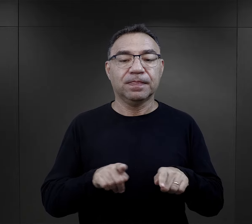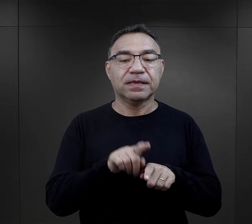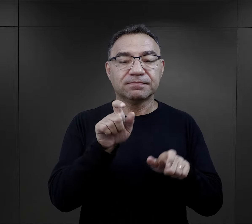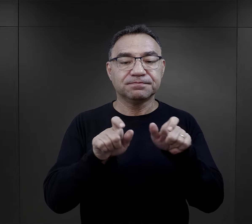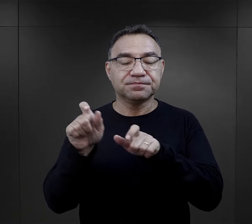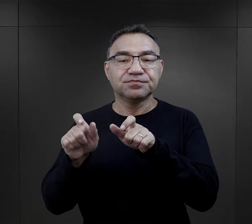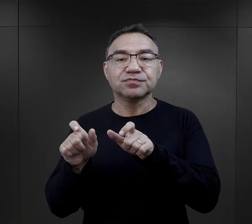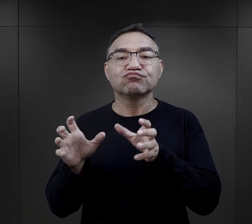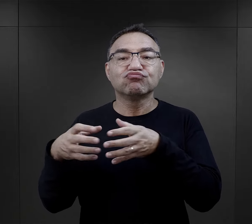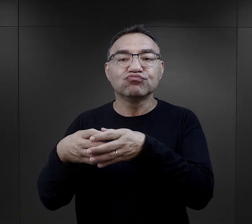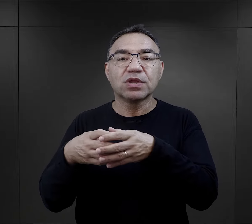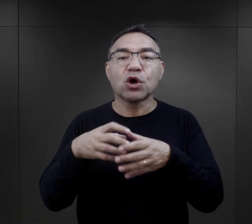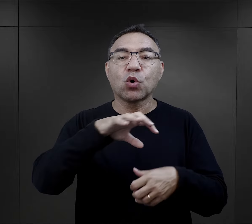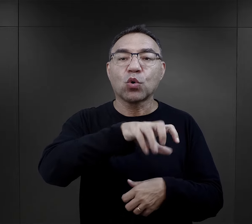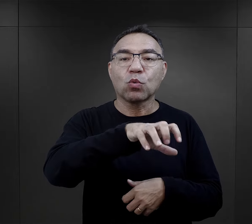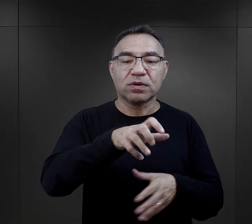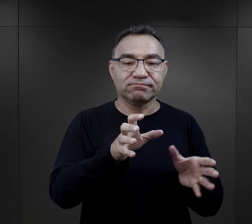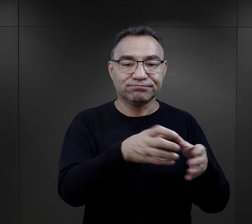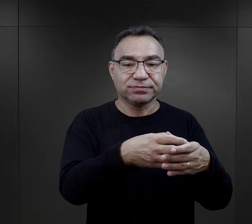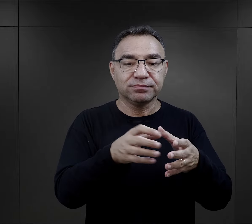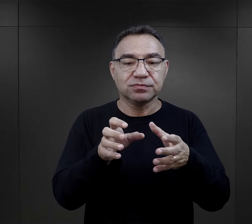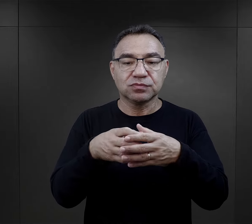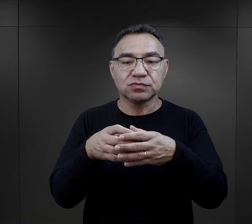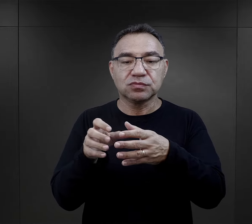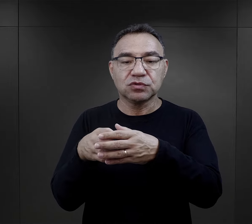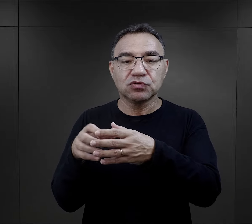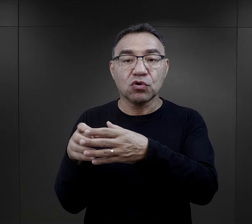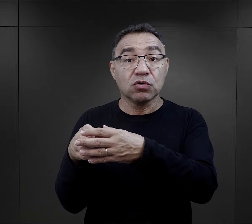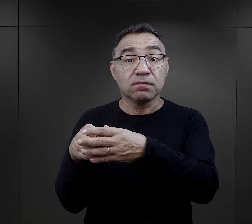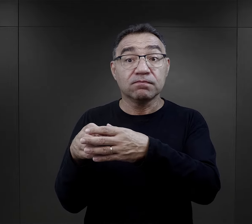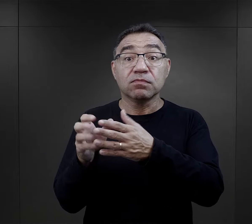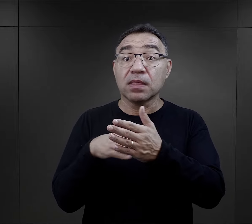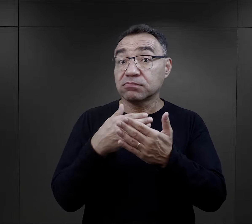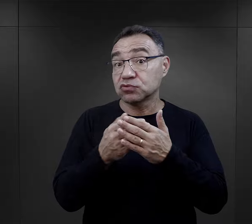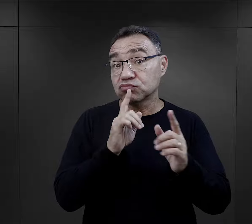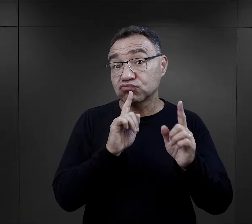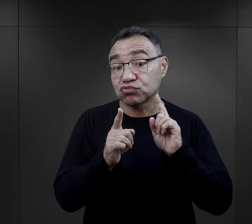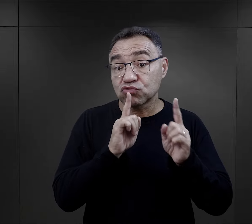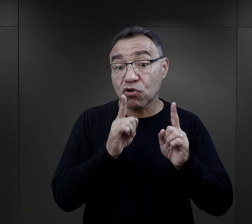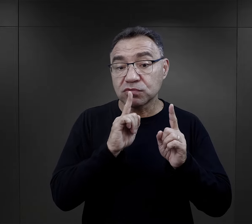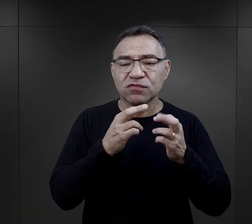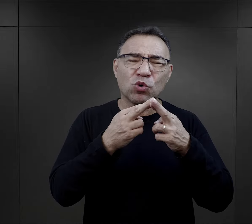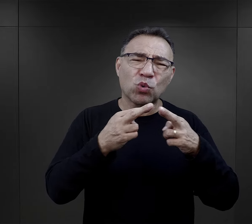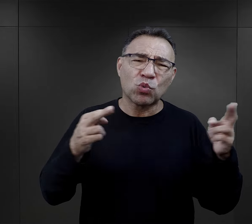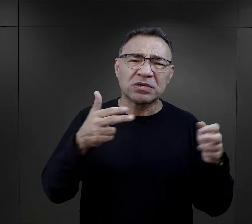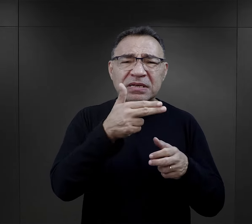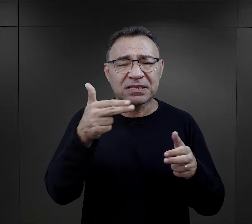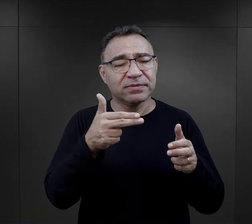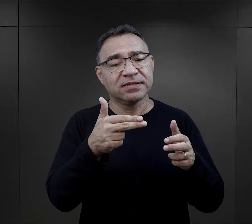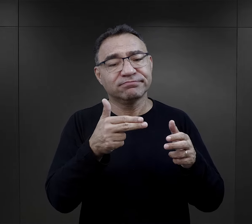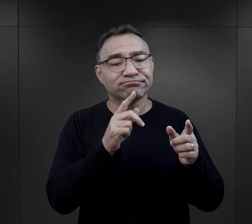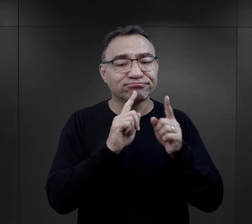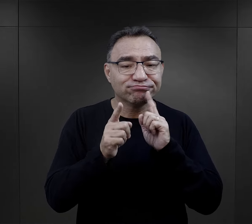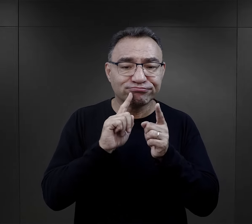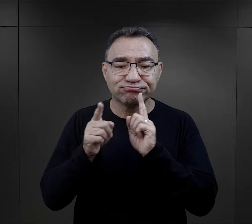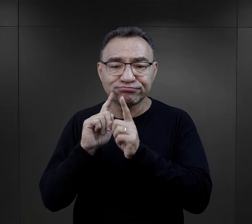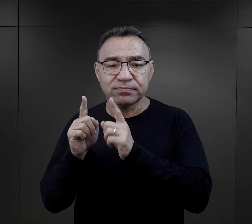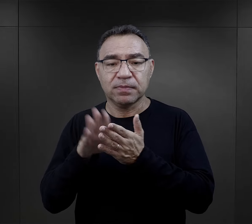Ponadto więźniowie łączyli się w grupy i dochodziło do rozmów, do rozmów na przeróżne tematy.